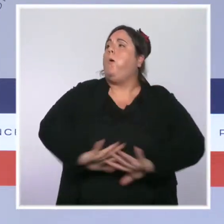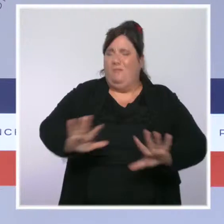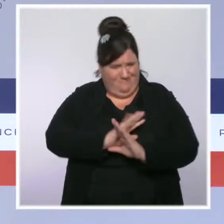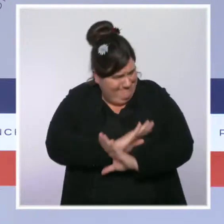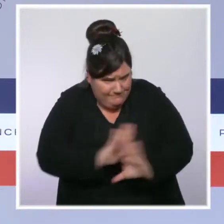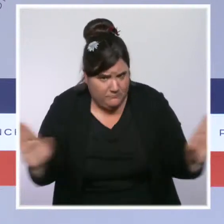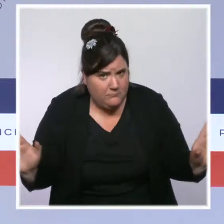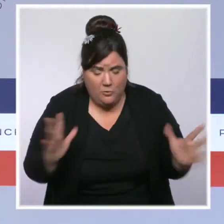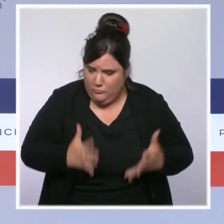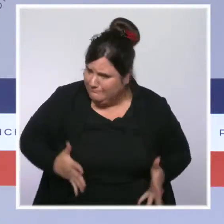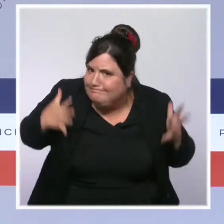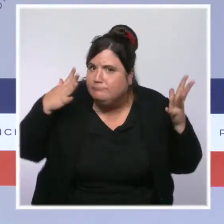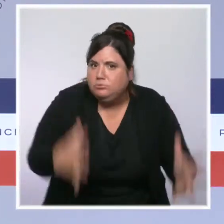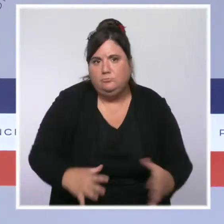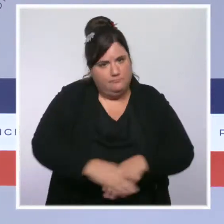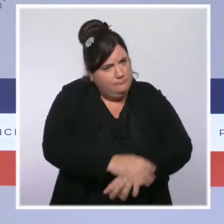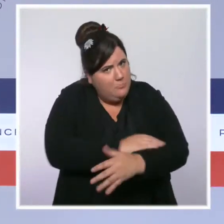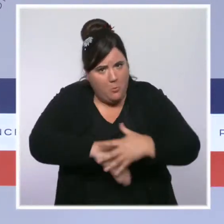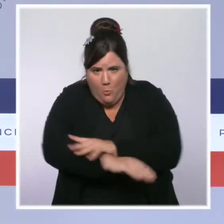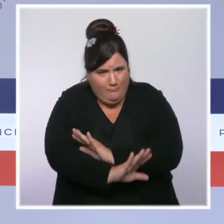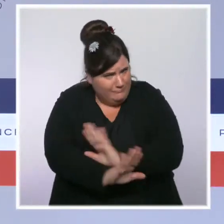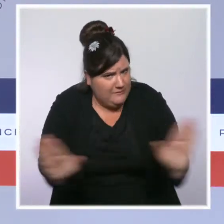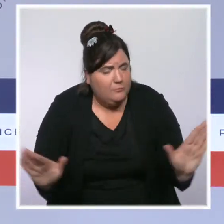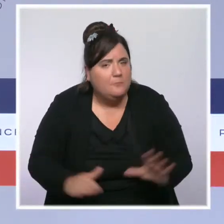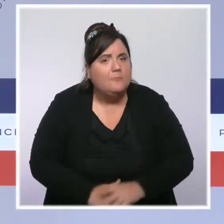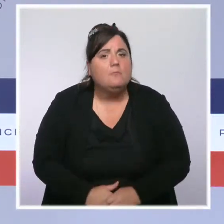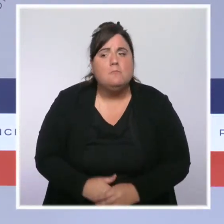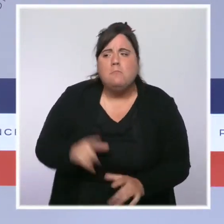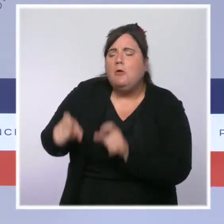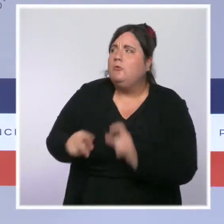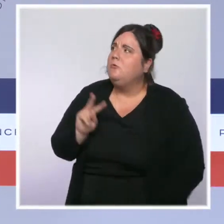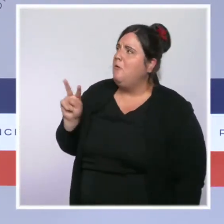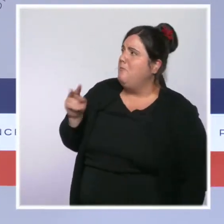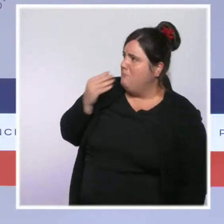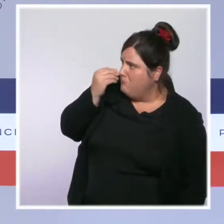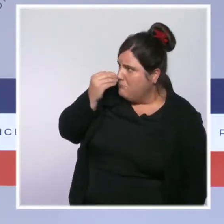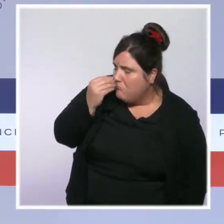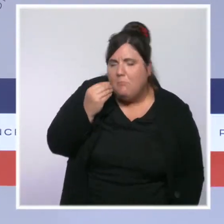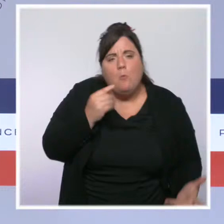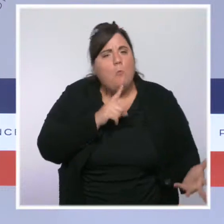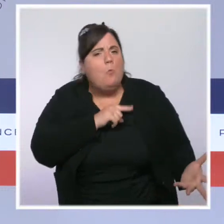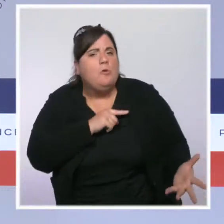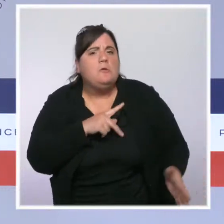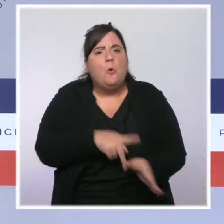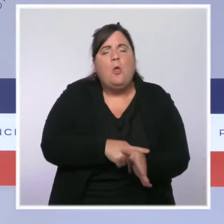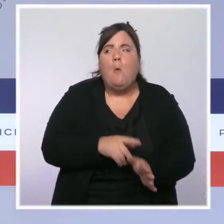Trop souvent aujourd'hui, quelques uns remettent en cause l'autorité de nos forces de l'ordre et tentent d'instiller le